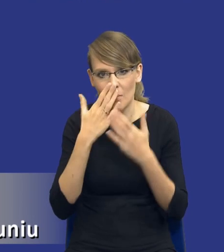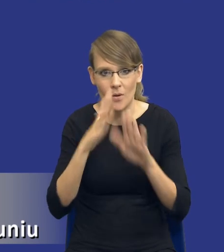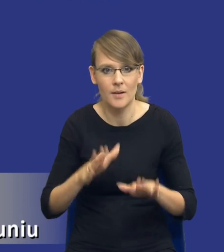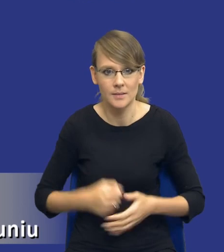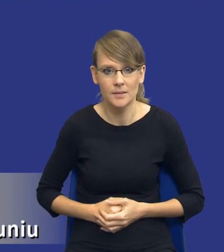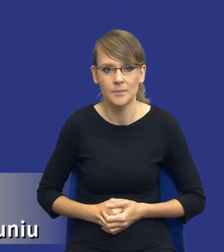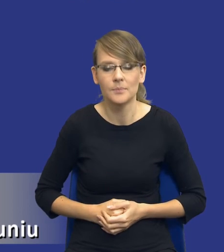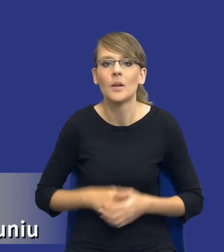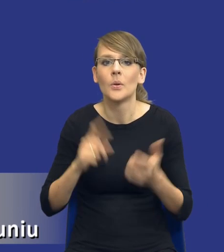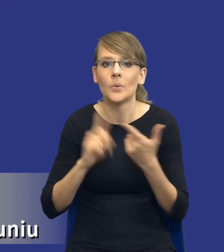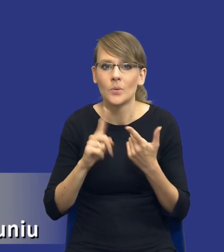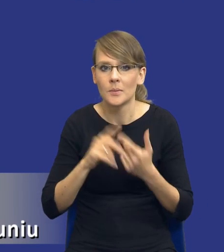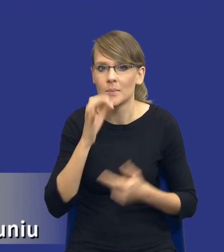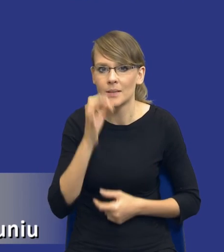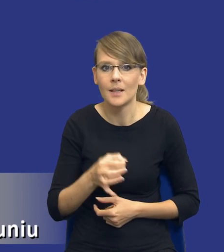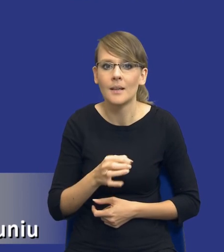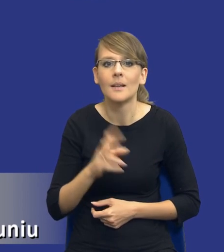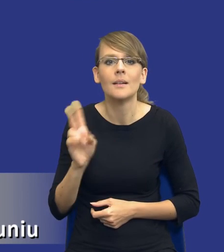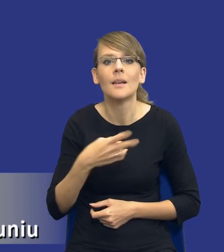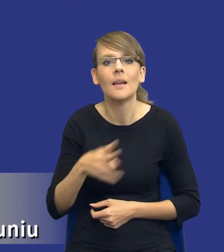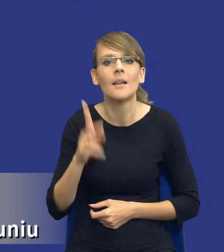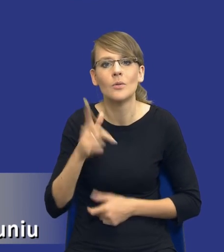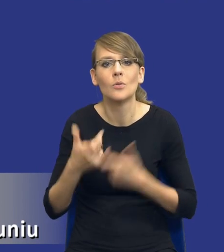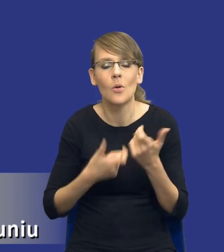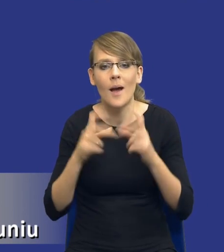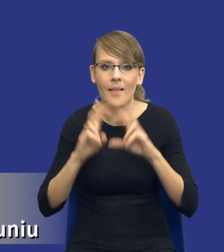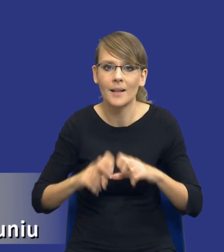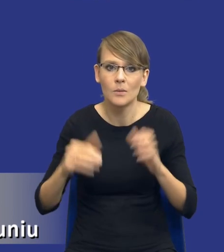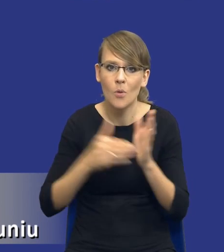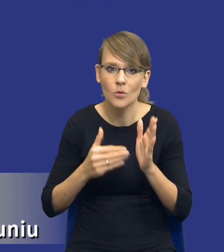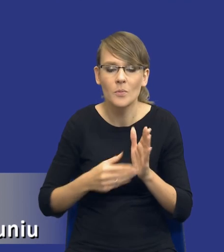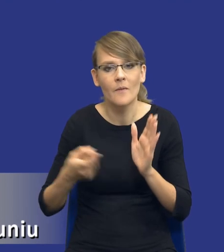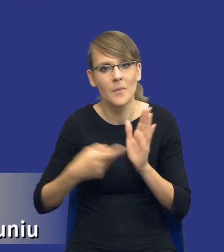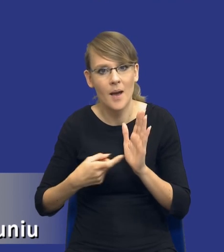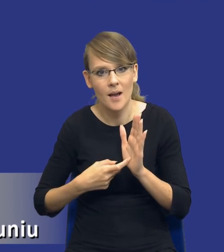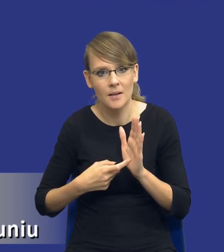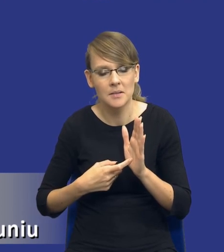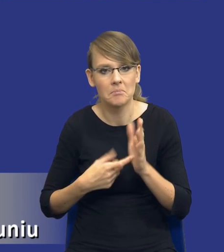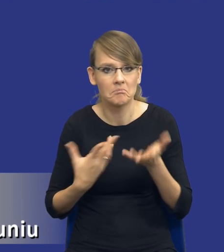Drugie pytanie, kiedy należy wykonać analizę potrzeb i wymagań? Bo przepis mówi tylko, że mamy to zrobić